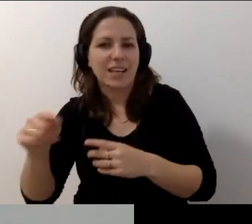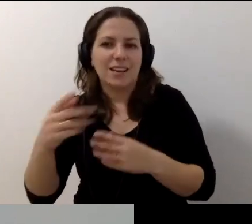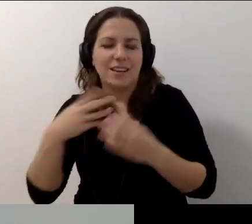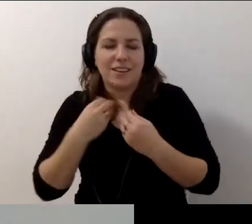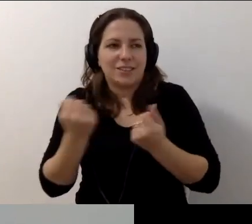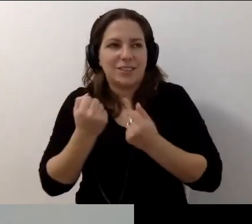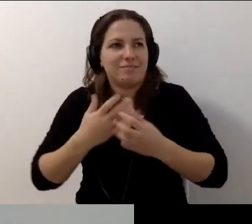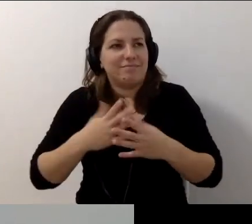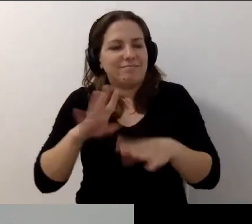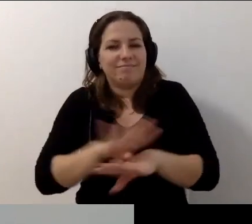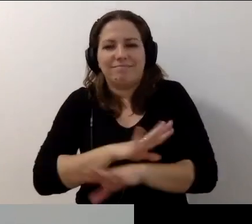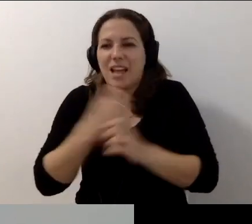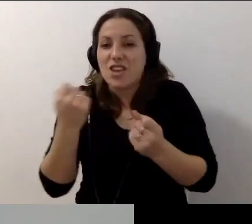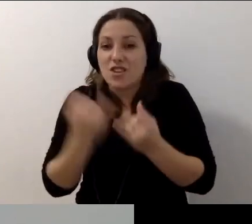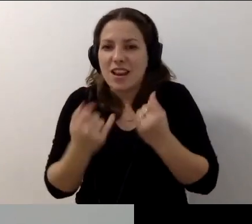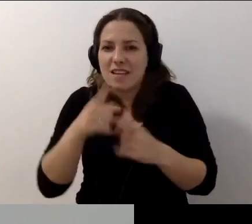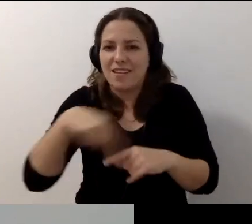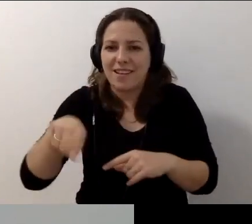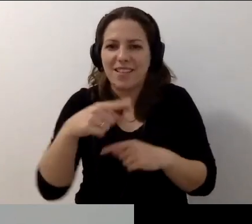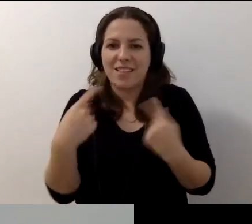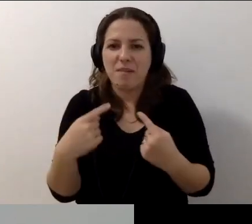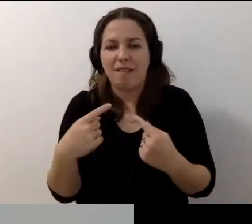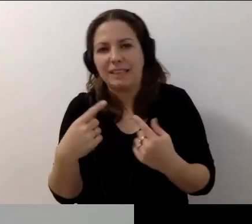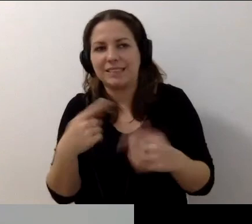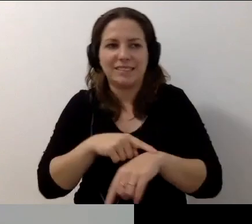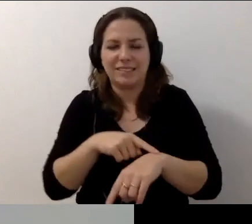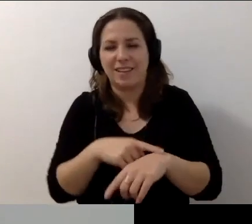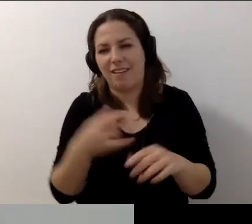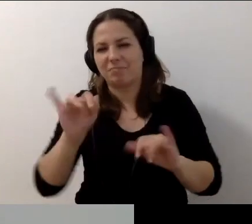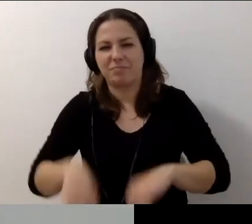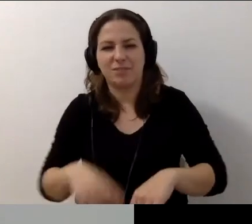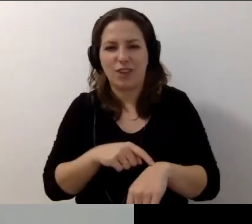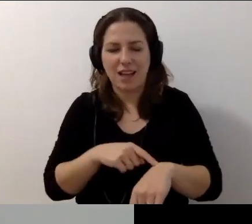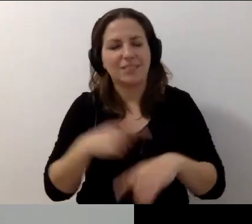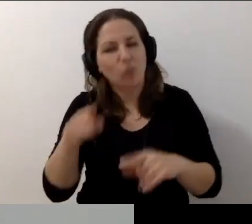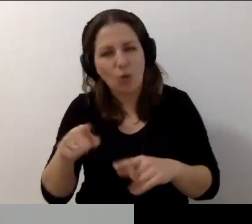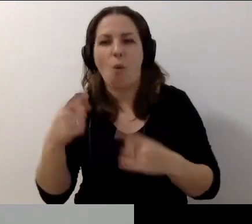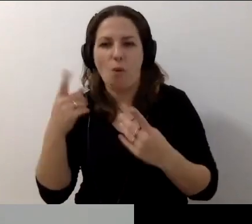Jeśli uznają państwo, że to nie był stracony czas, to znakomicie. Wszystkiego pięknego i do zobaczenia.